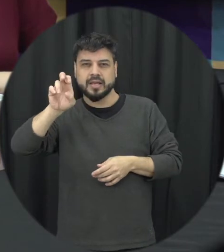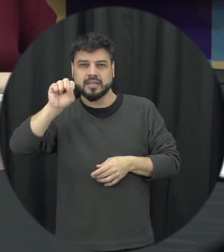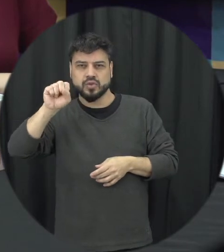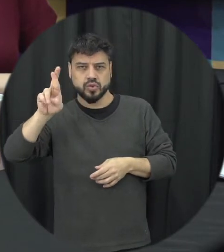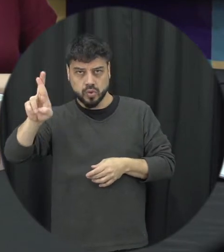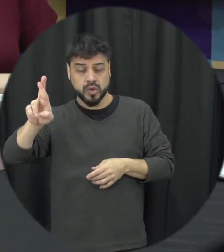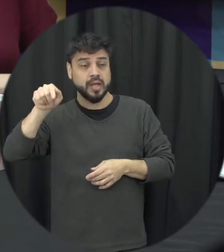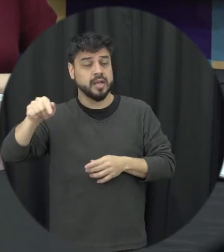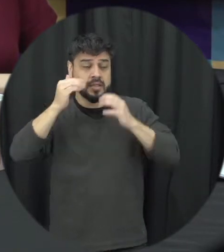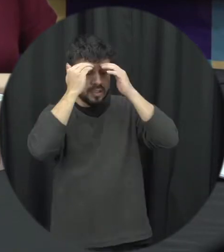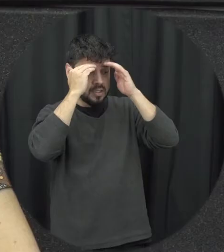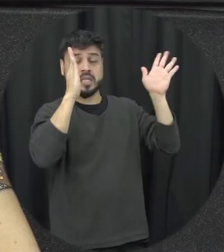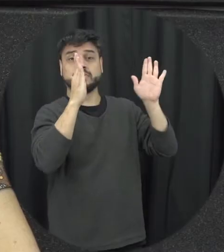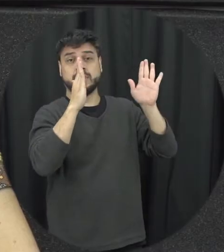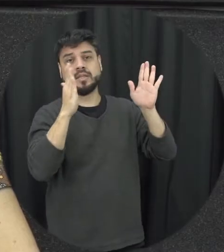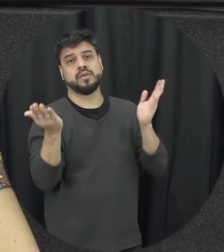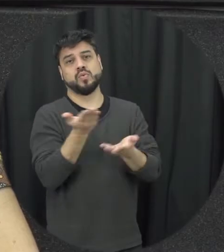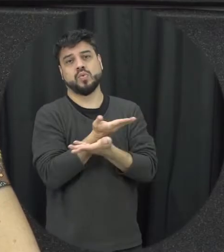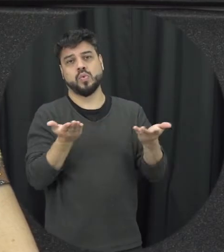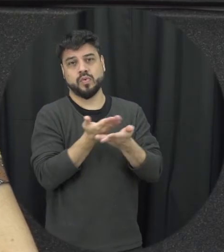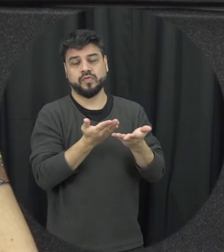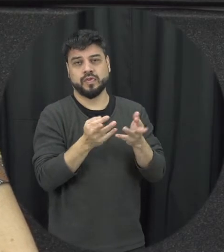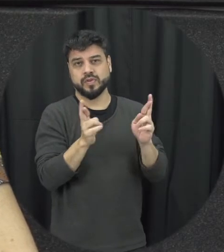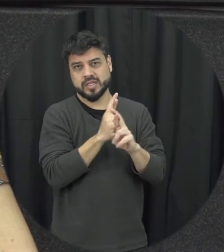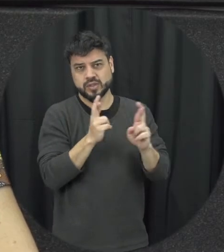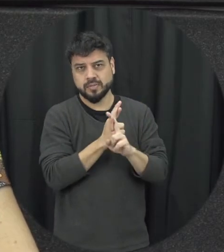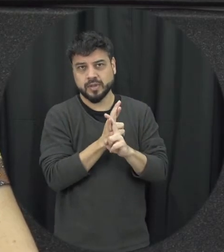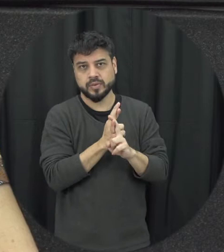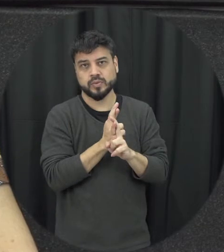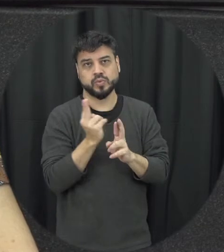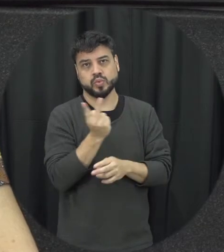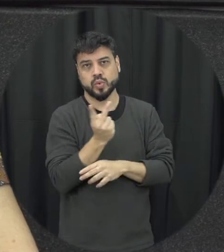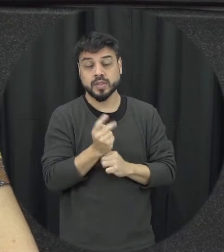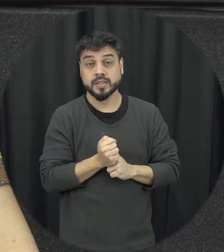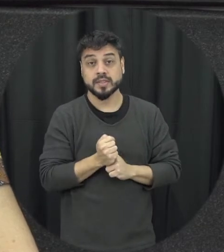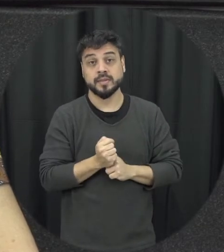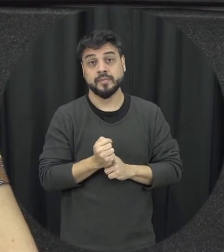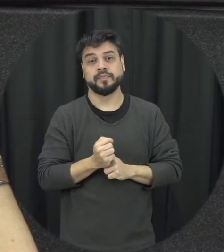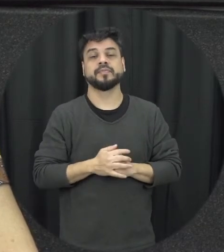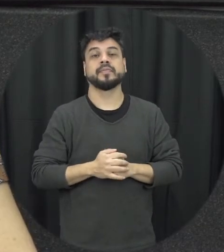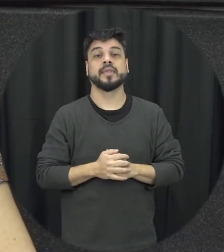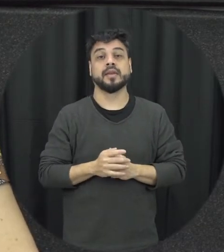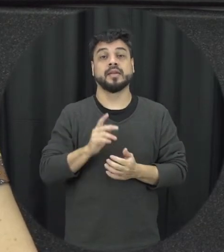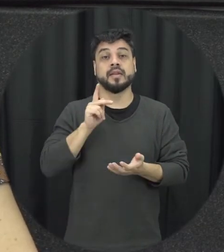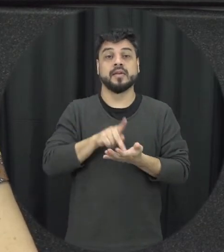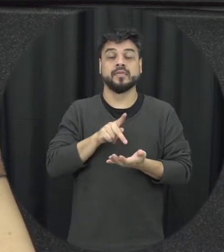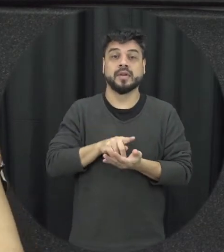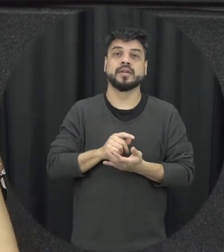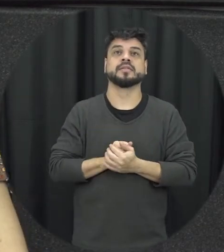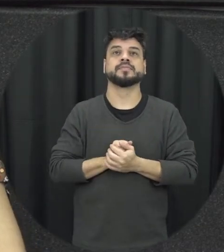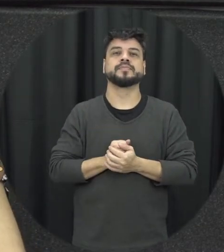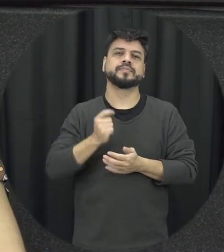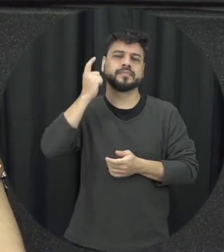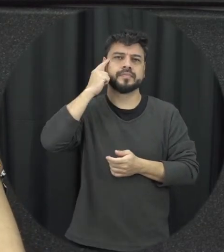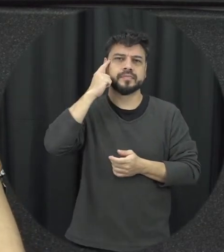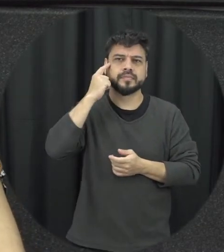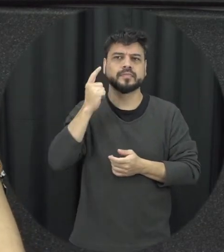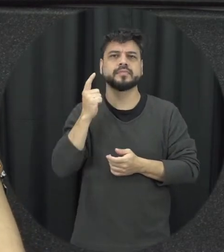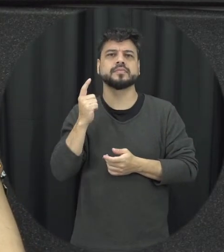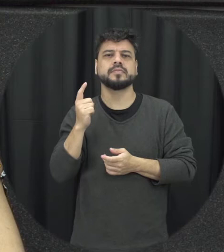nesse convívio a dois de forma mais específica né claro que a Lei Maria da Penha não tá reduzida ao